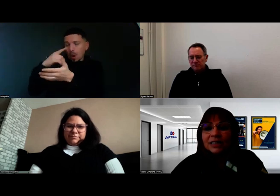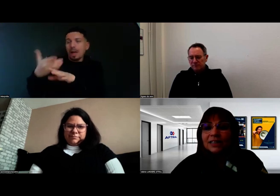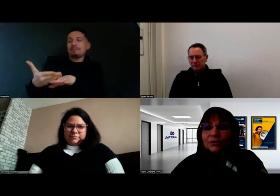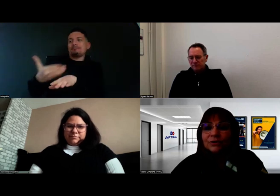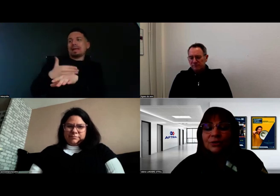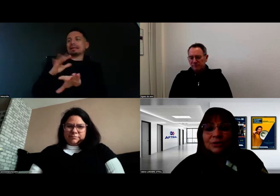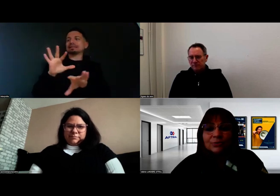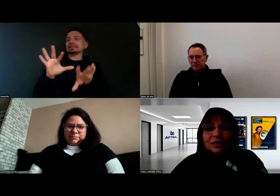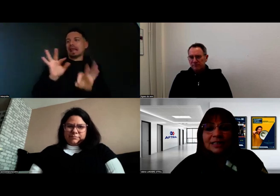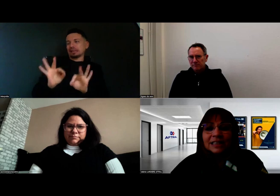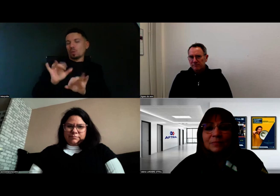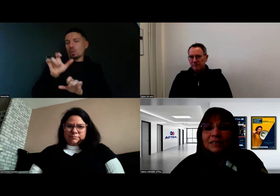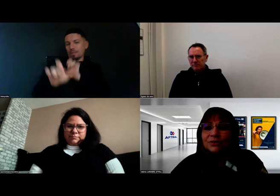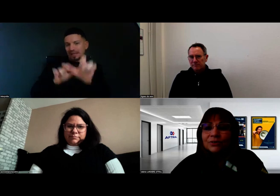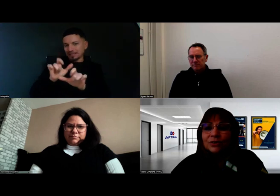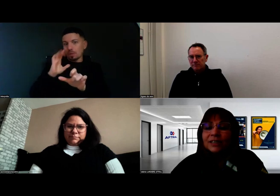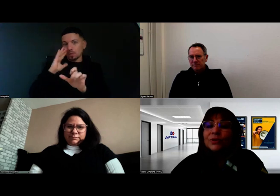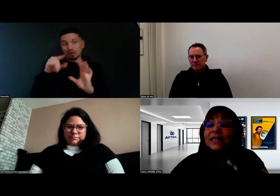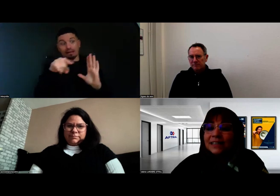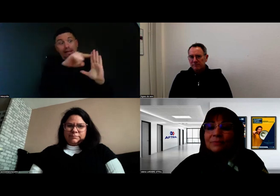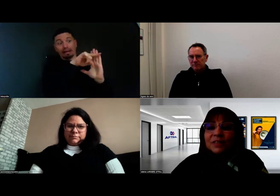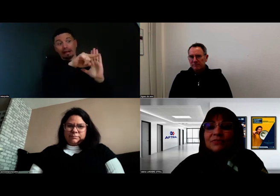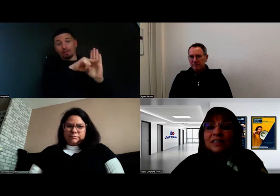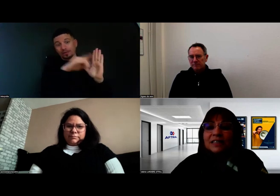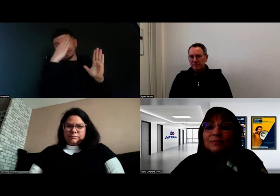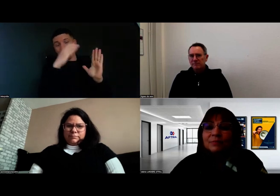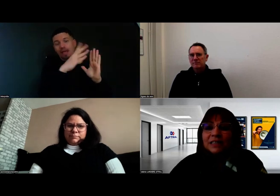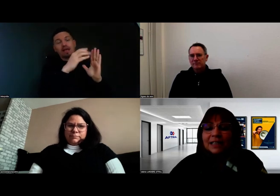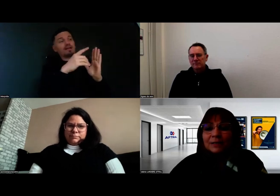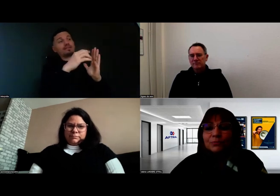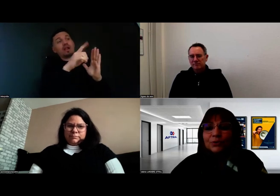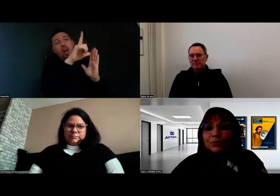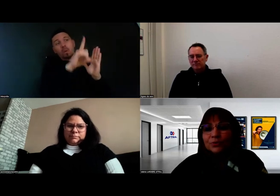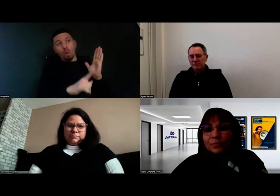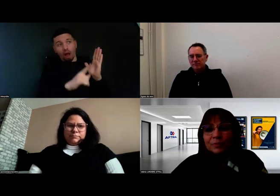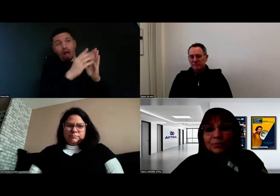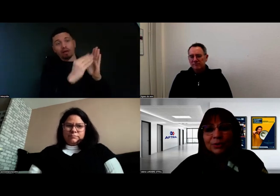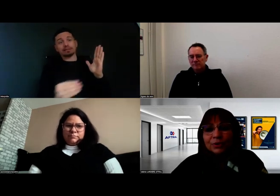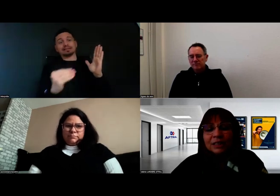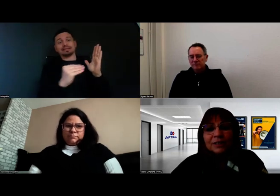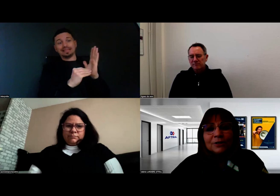qui nous indique maintenant, dans le cadre de l'arrêté qui fixe les limites médicales pour l'obtention de permis poids lourd,